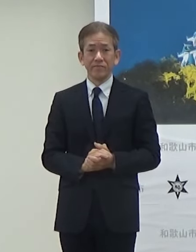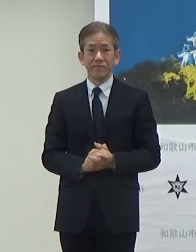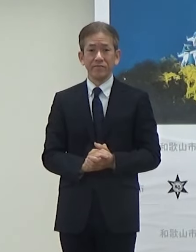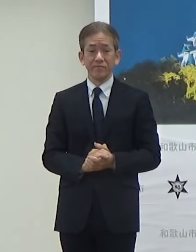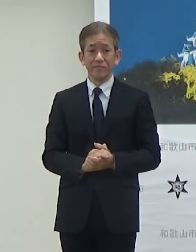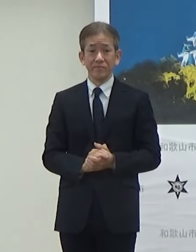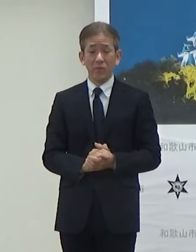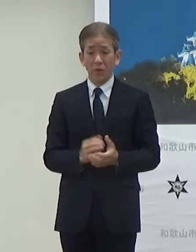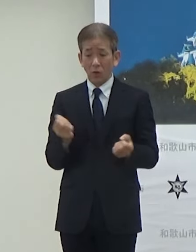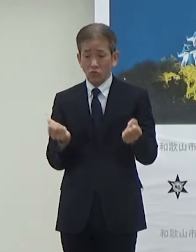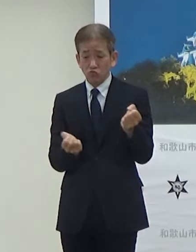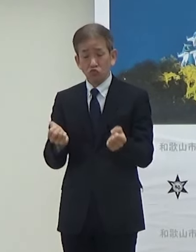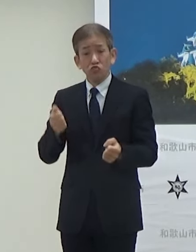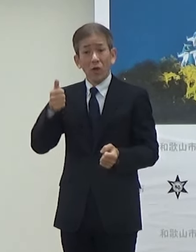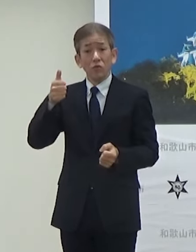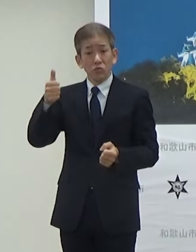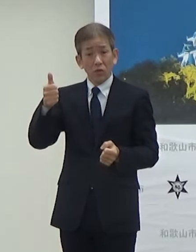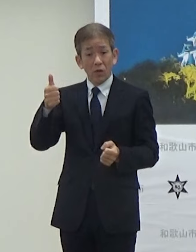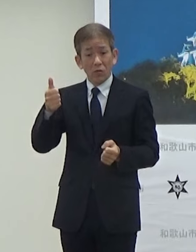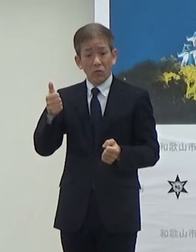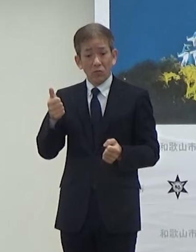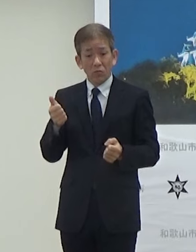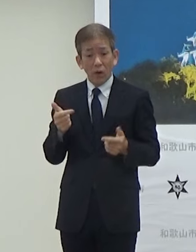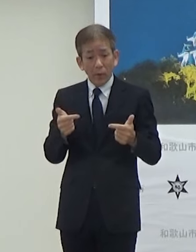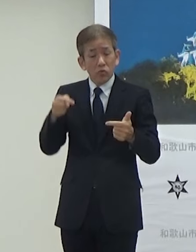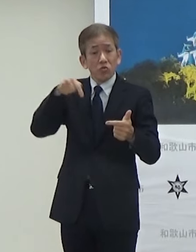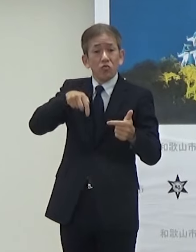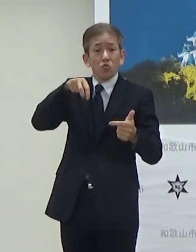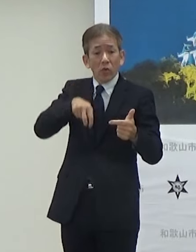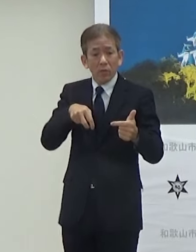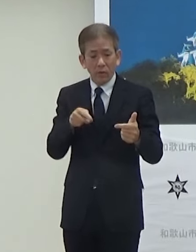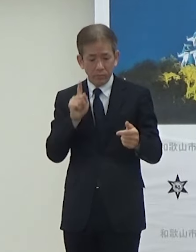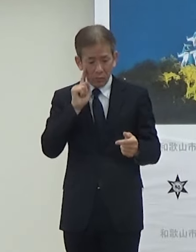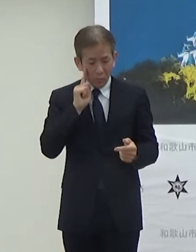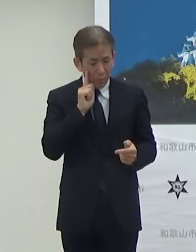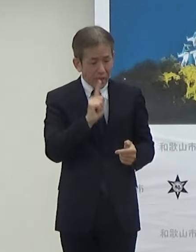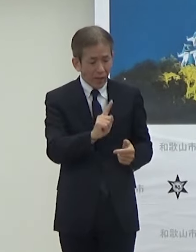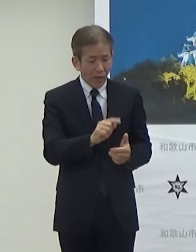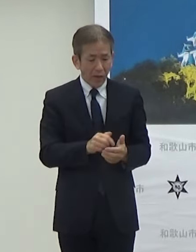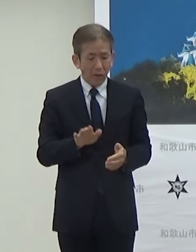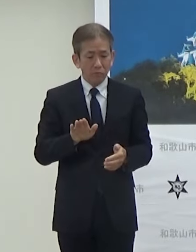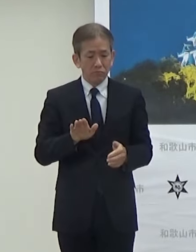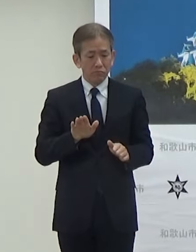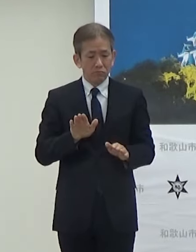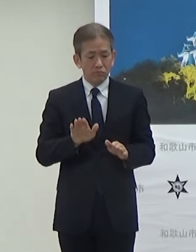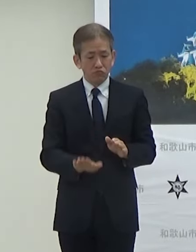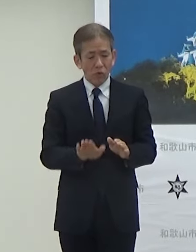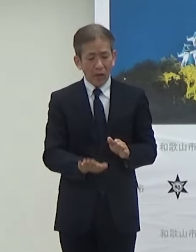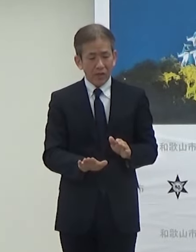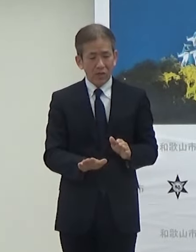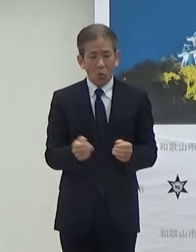運転手さんが横についていてですねブレーキハンドル等の